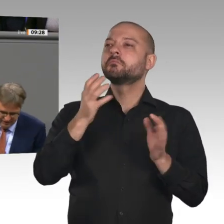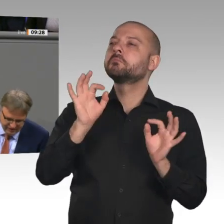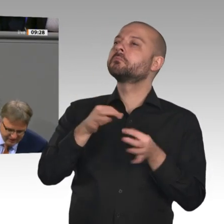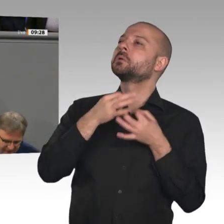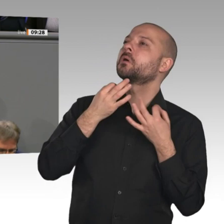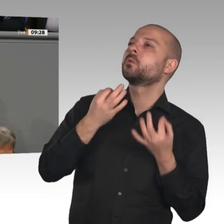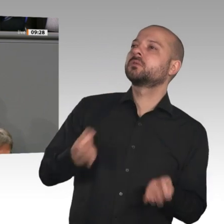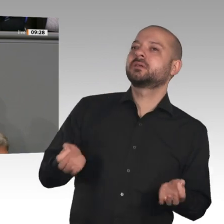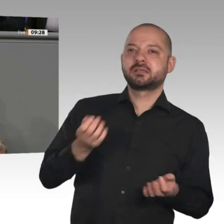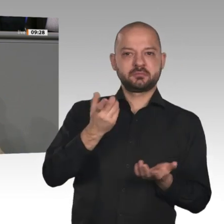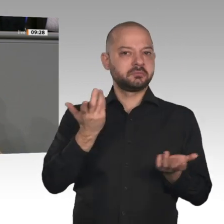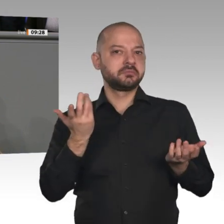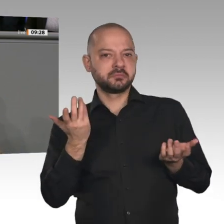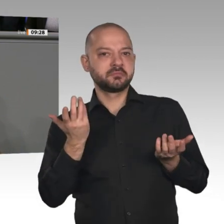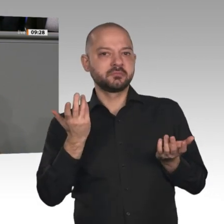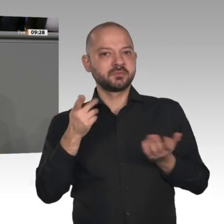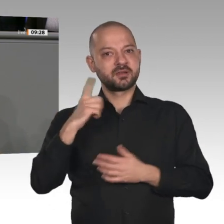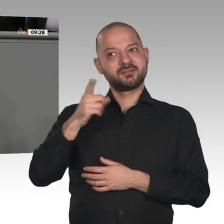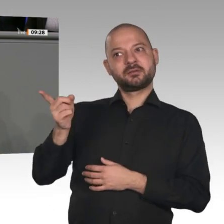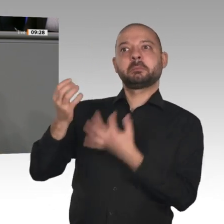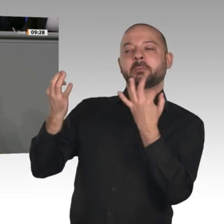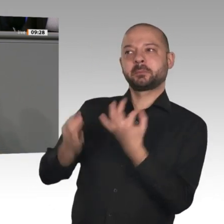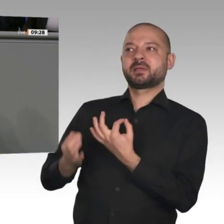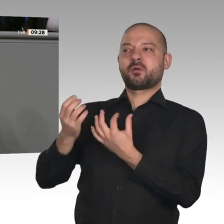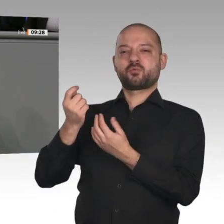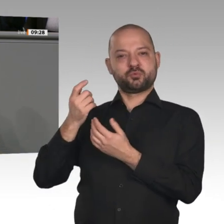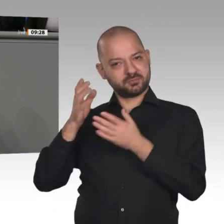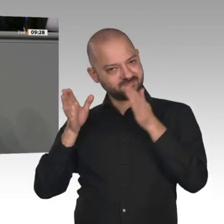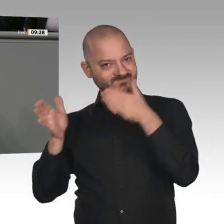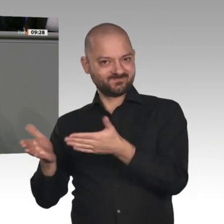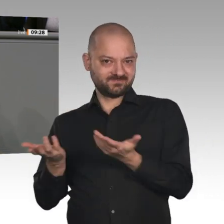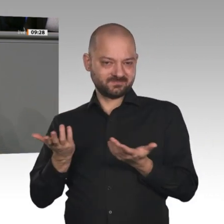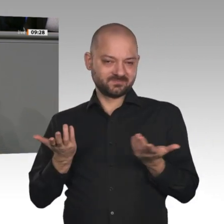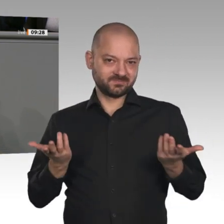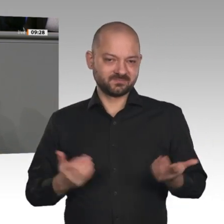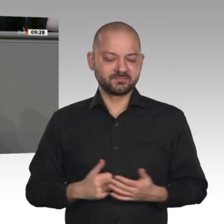in ihrer vorgestrigen Ausgabe -: Allein in den Jahren 2008 bis 2019 hat der deutsche